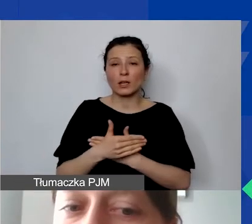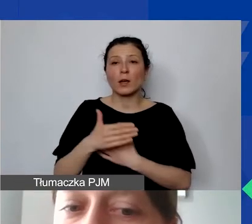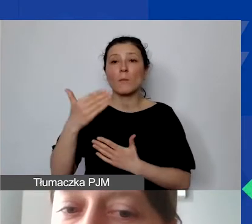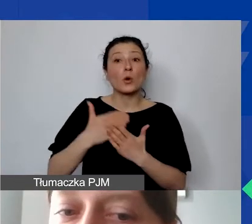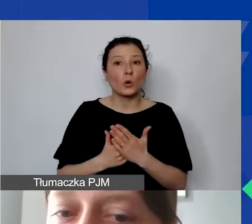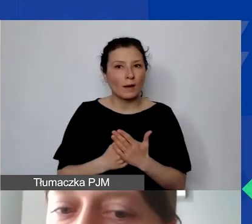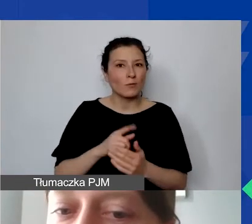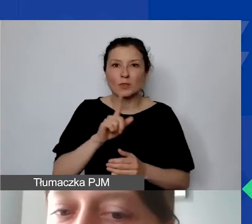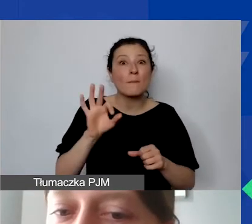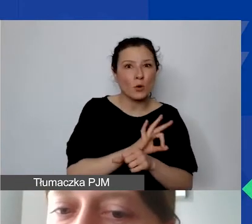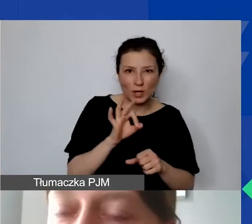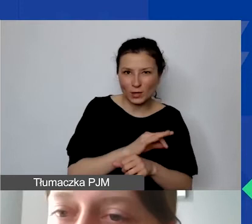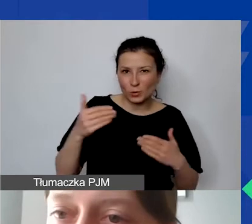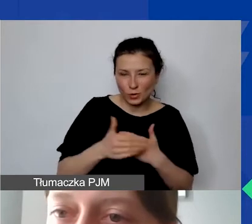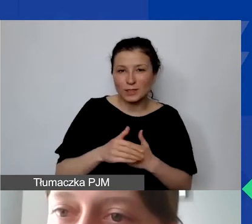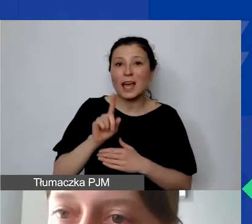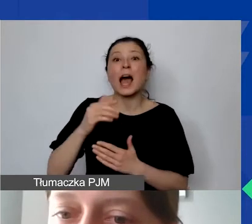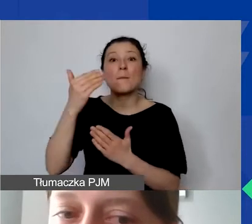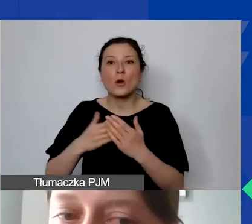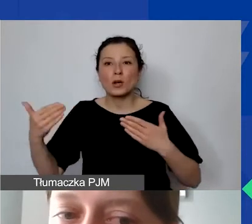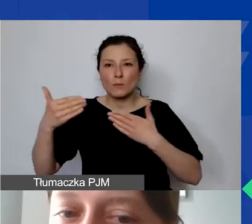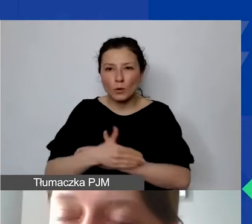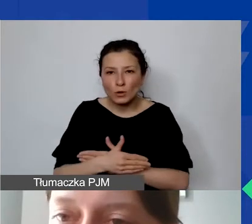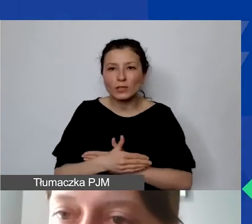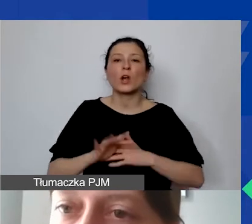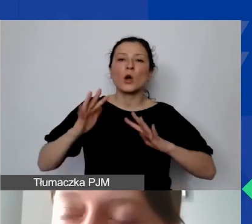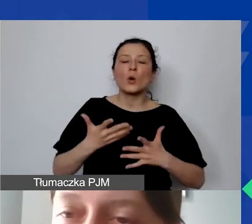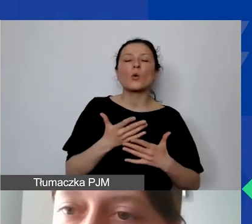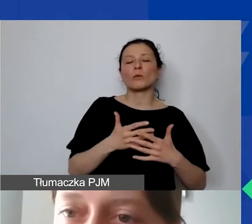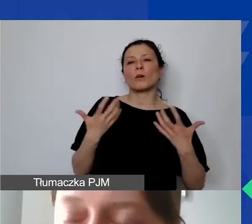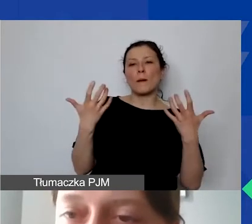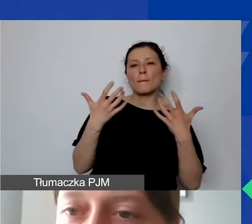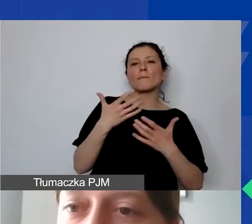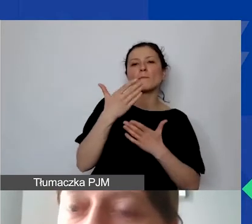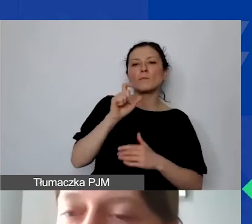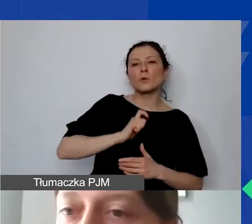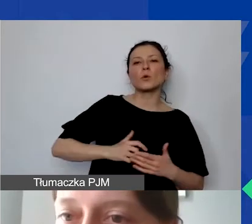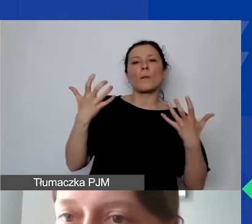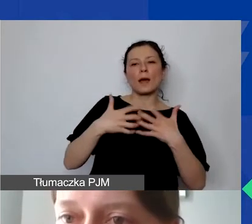ale programu rozumianego jako przyjęcie przez Biuro Mechanizmu Finansowego końcowego sprawozdania od operatora,